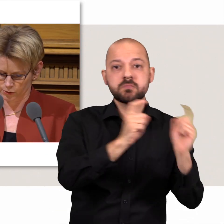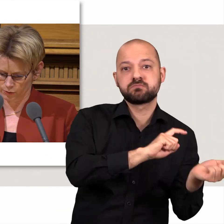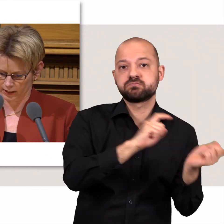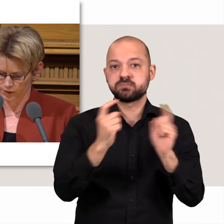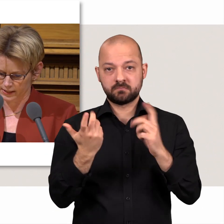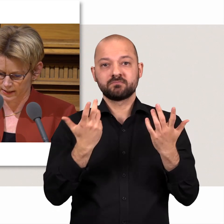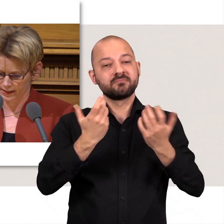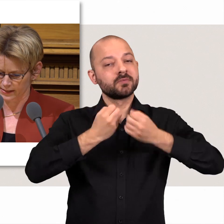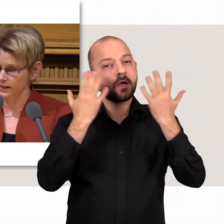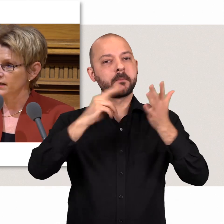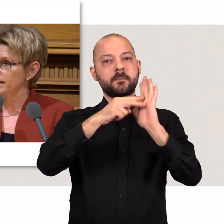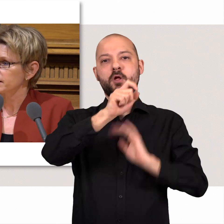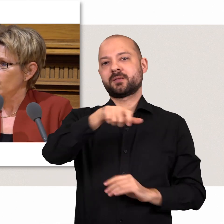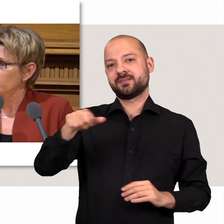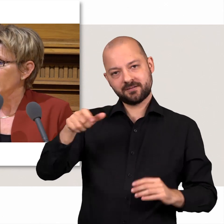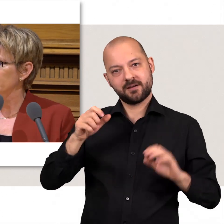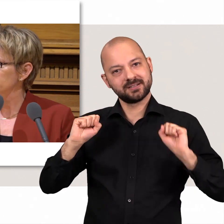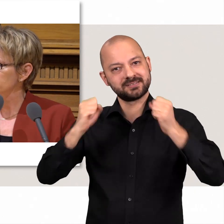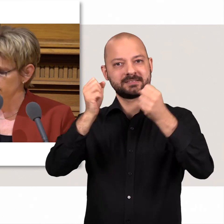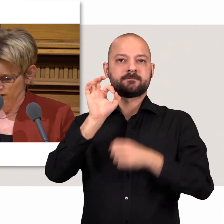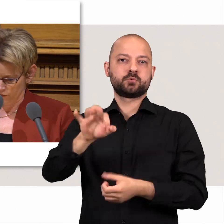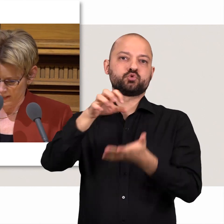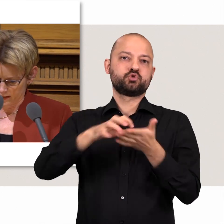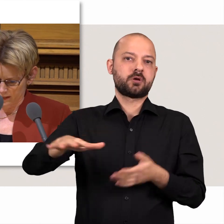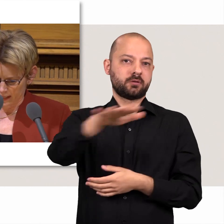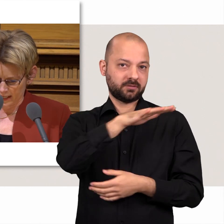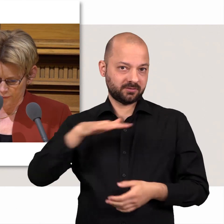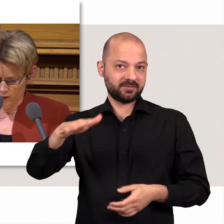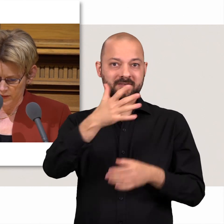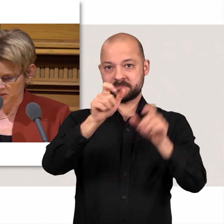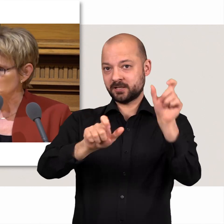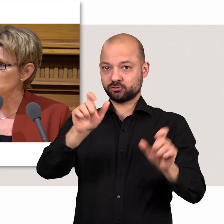Unsere Politikerinnen und Politiker setzen sich für die Menschen in unserer Stadt ein.